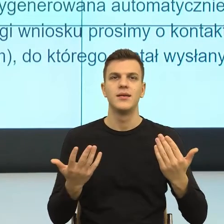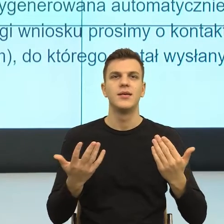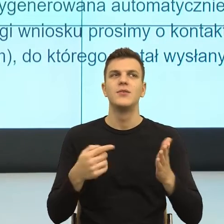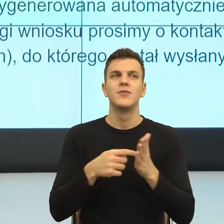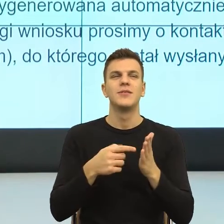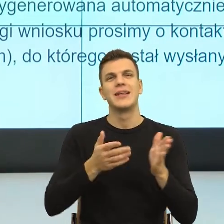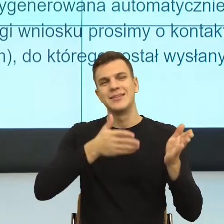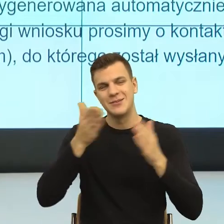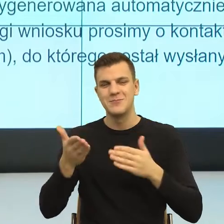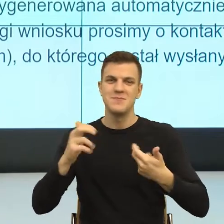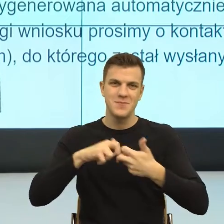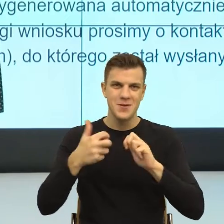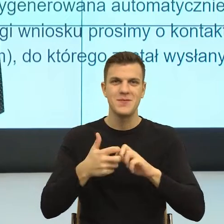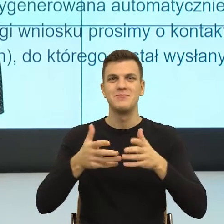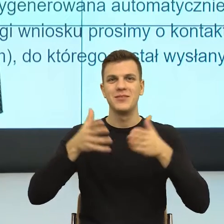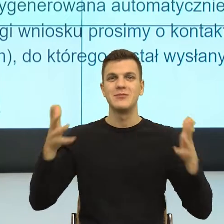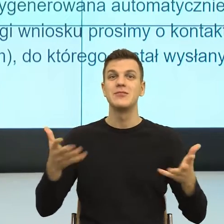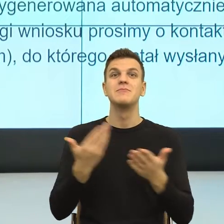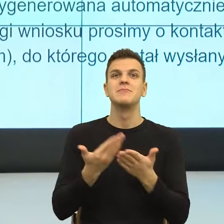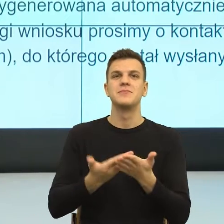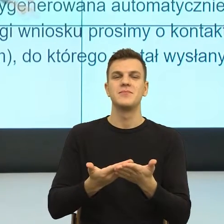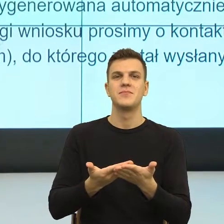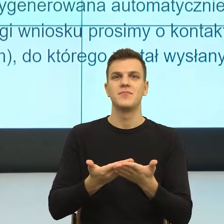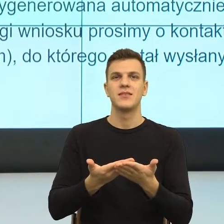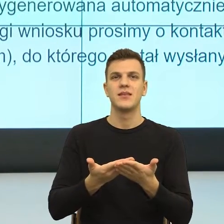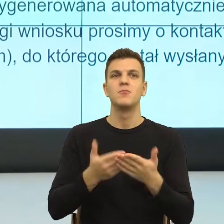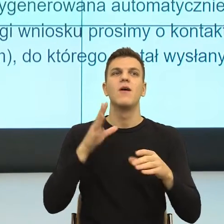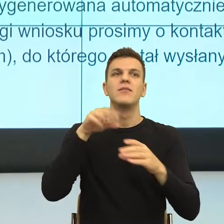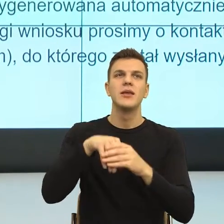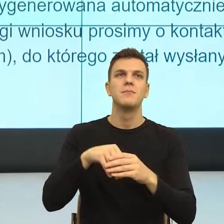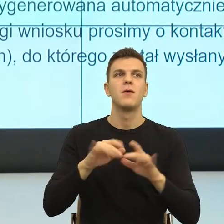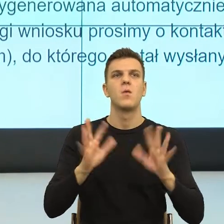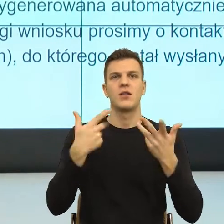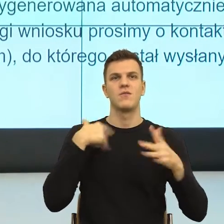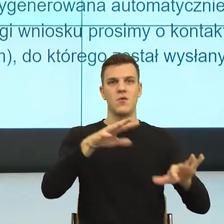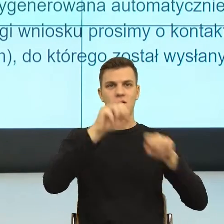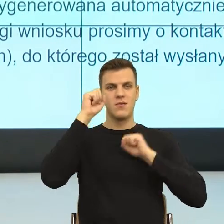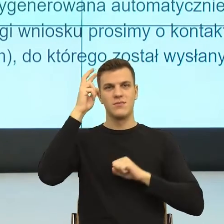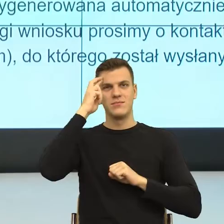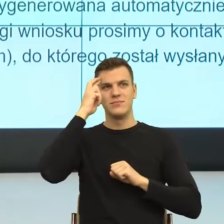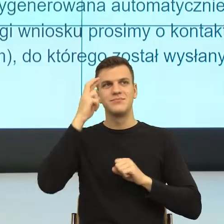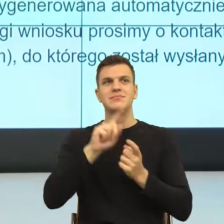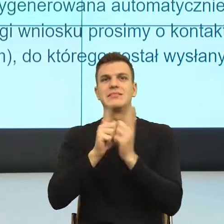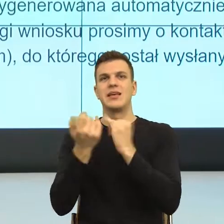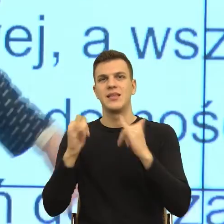Tu jest bardzo duże ryzyko ironii, podobnie jak słowo członek w oficjalnych językach, no ale nic z tym nie zrobimy.